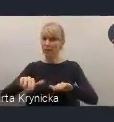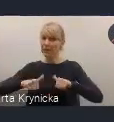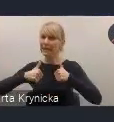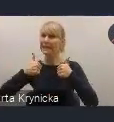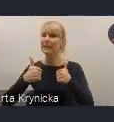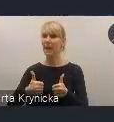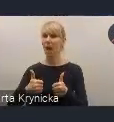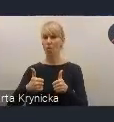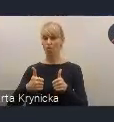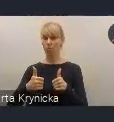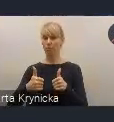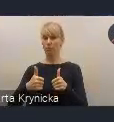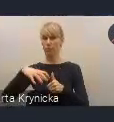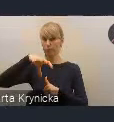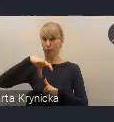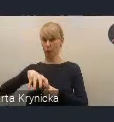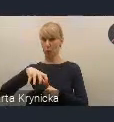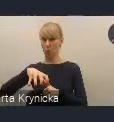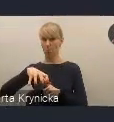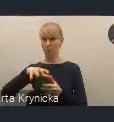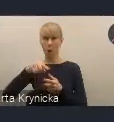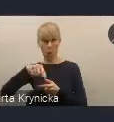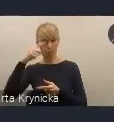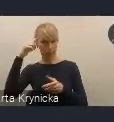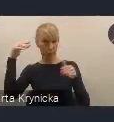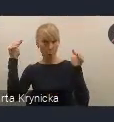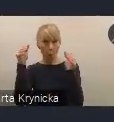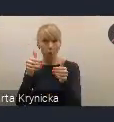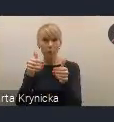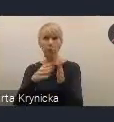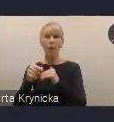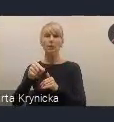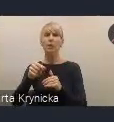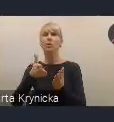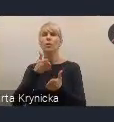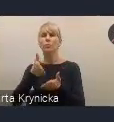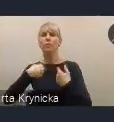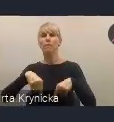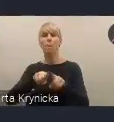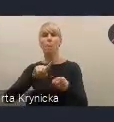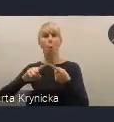który będzie się koncentrował właśnie na wdrażaniu tej polityki, ale będzie też wychodził naprzeciw